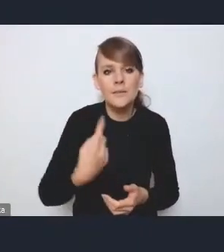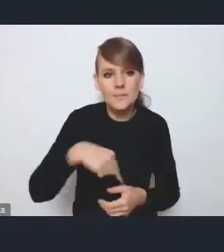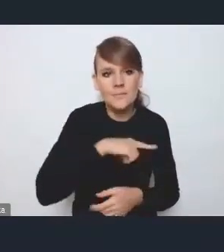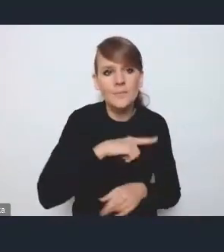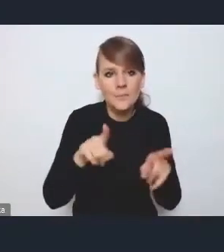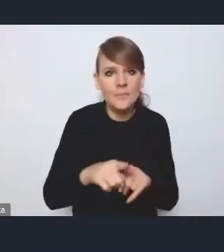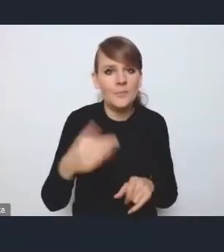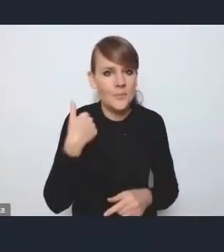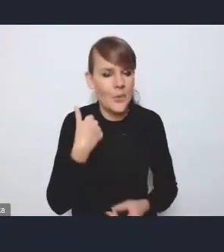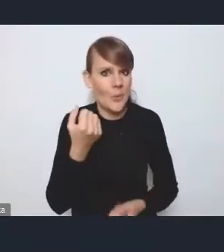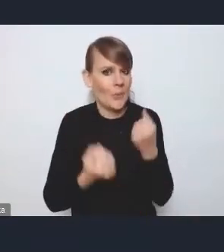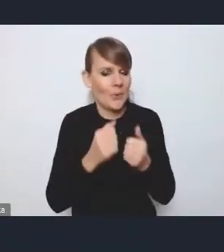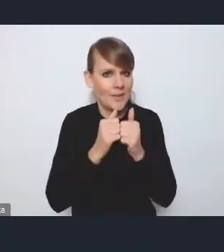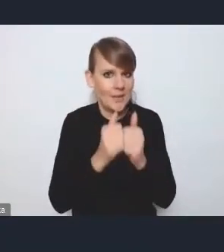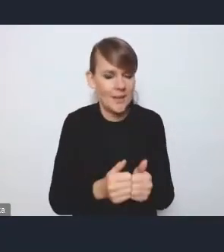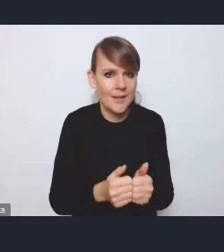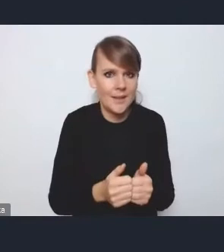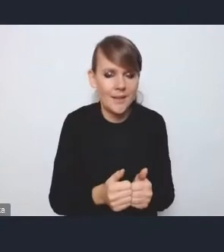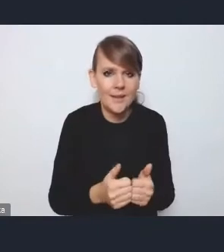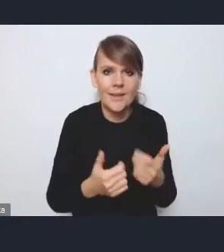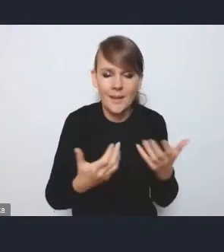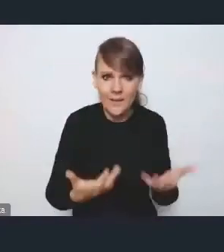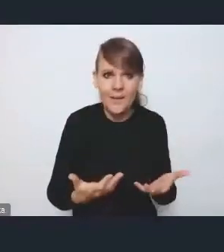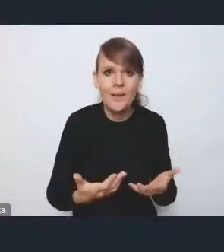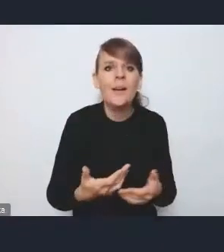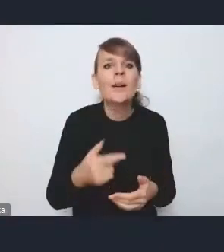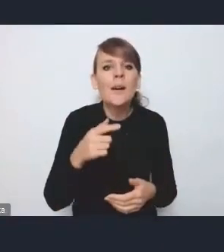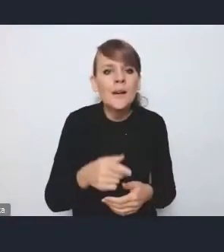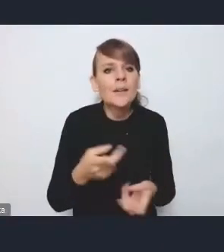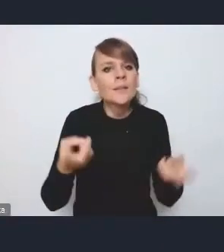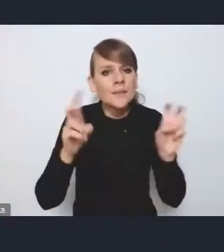wyzwanie, że tak powiem, do jednak stworzenia tego katalogu,